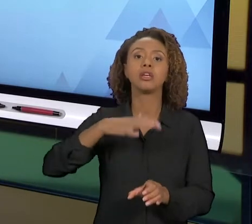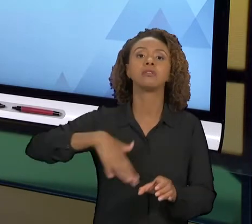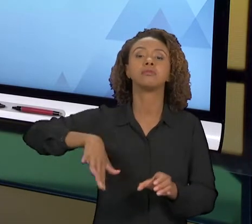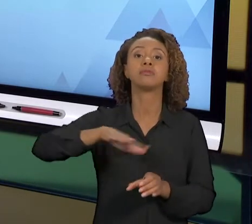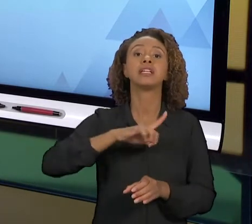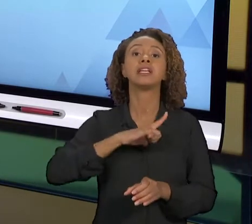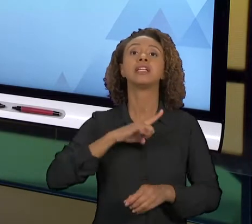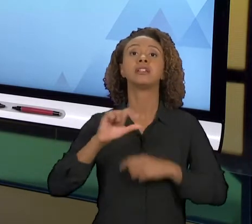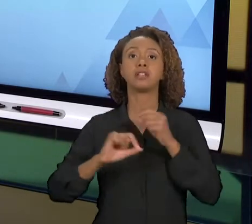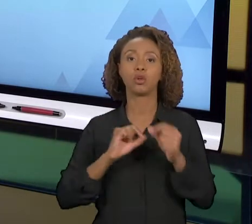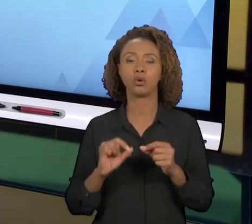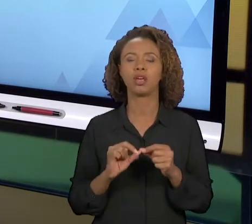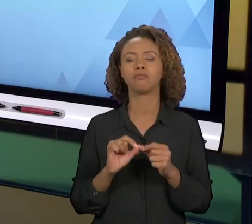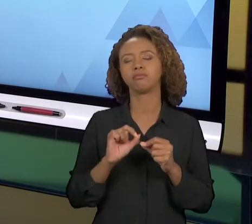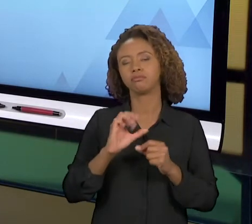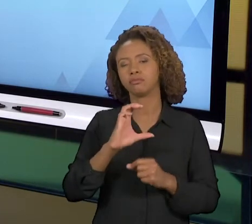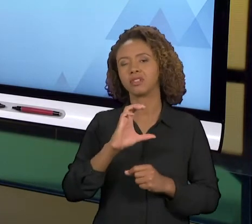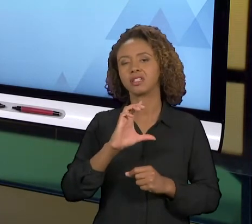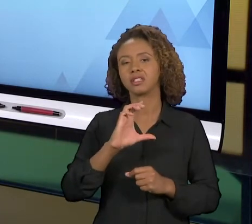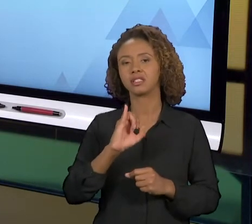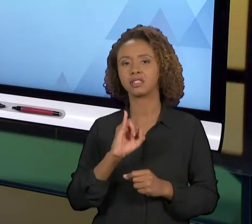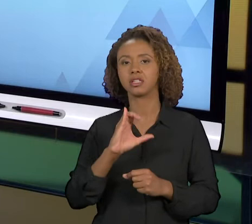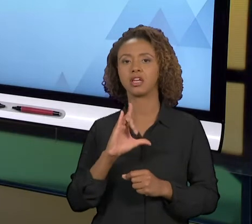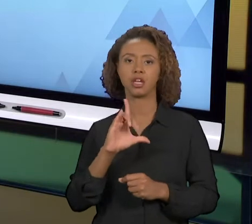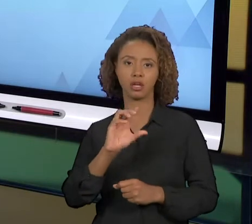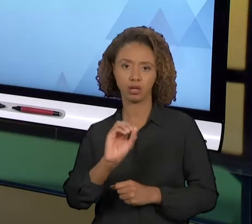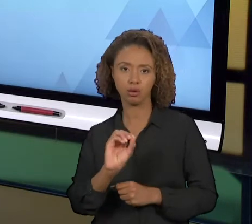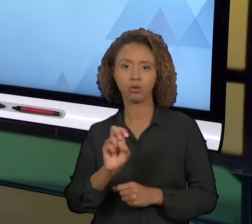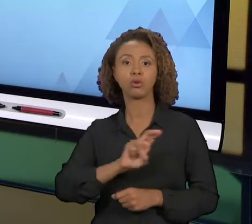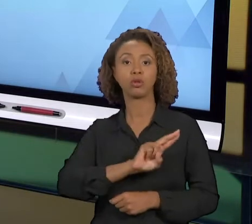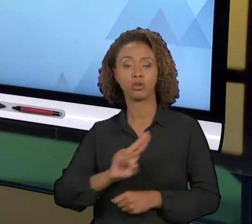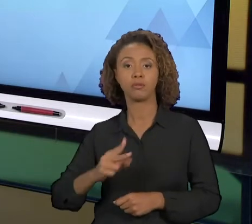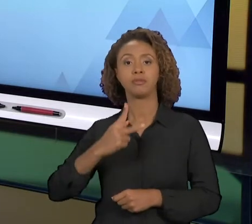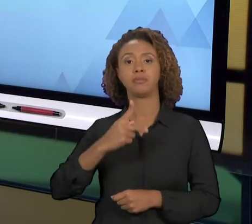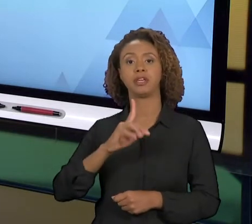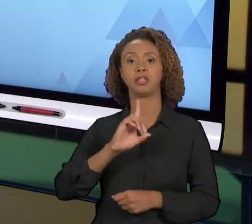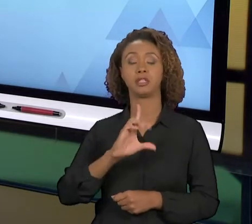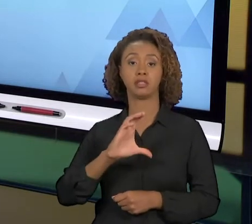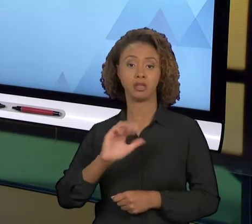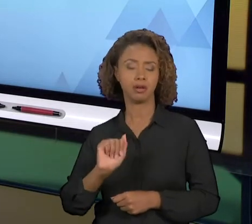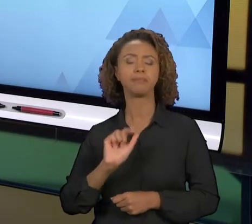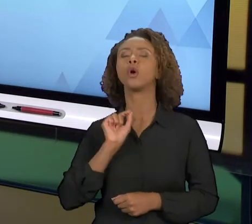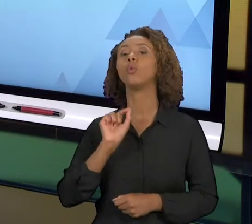QUE VOCÊ, A PARTIR DO PROBLEMA IDENTIFICADO E DE UMA CAUSA IDENTIFICADA, A GENTE VAI TENTAR GERAR